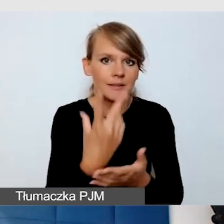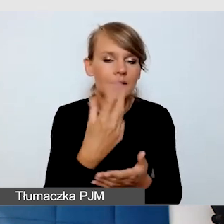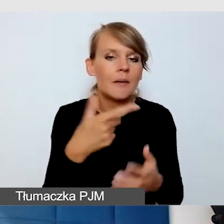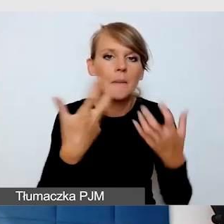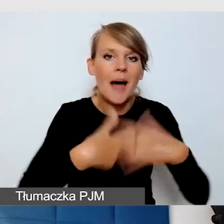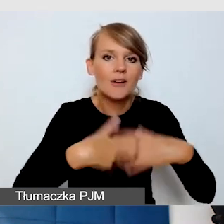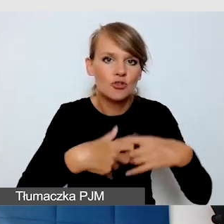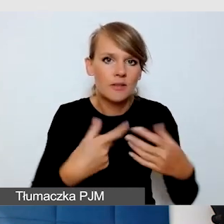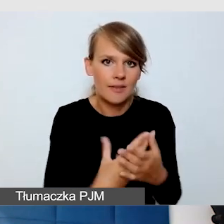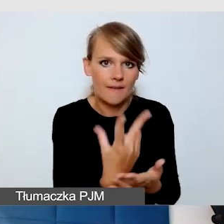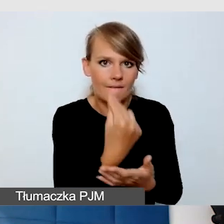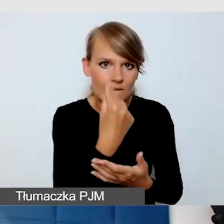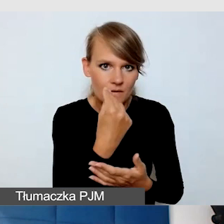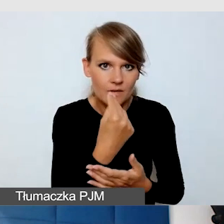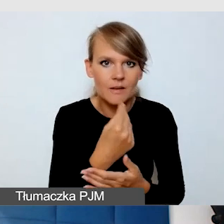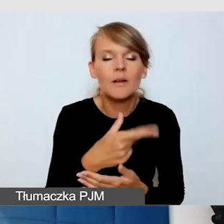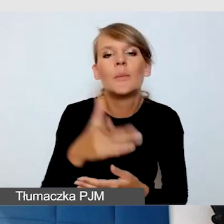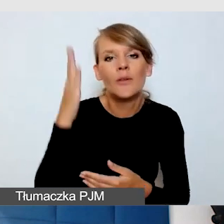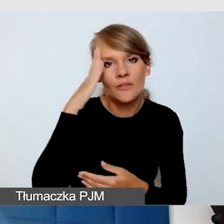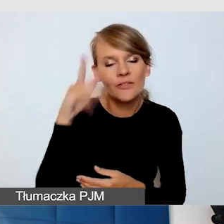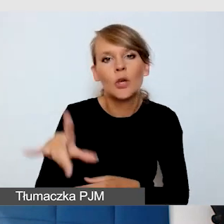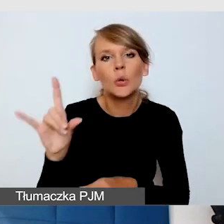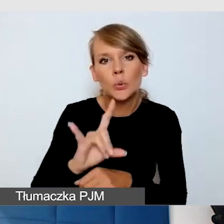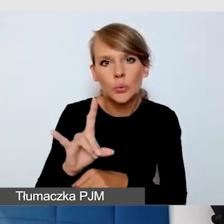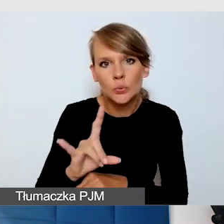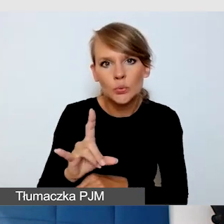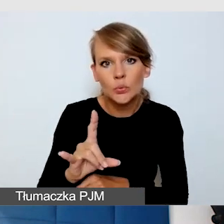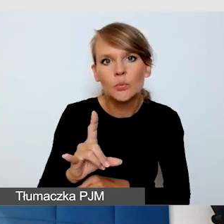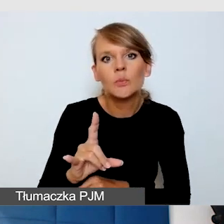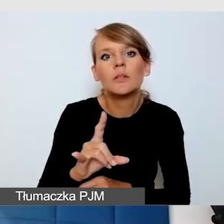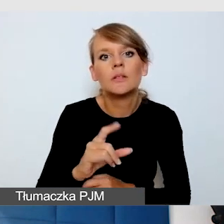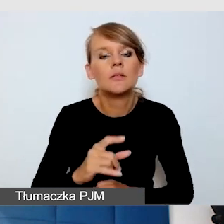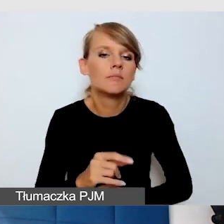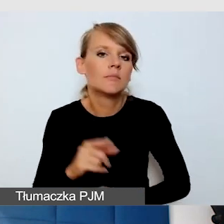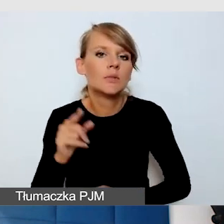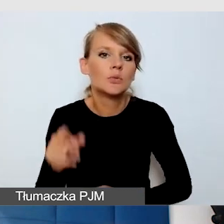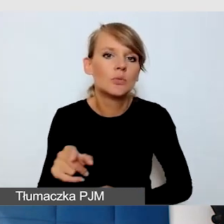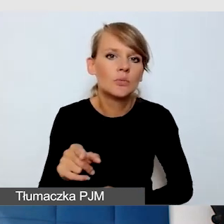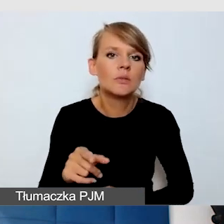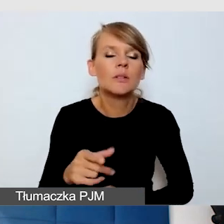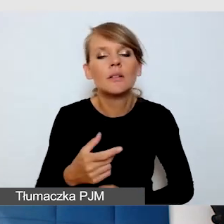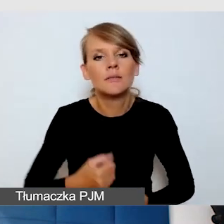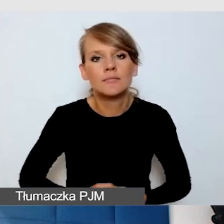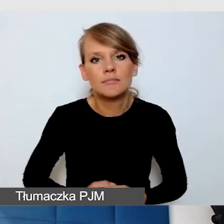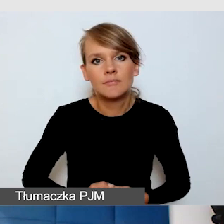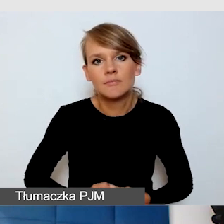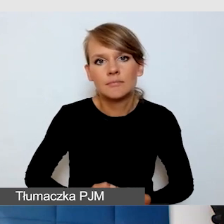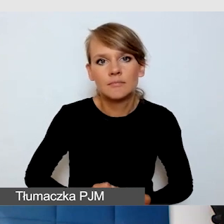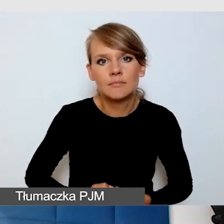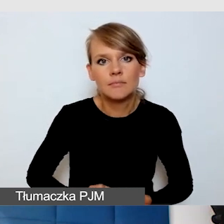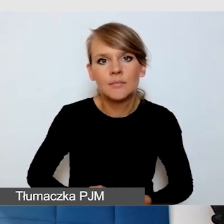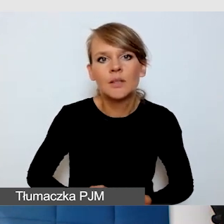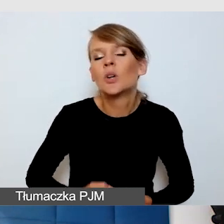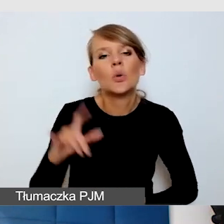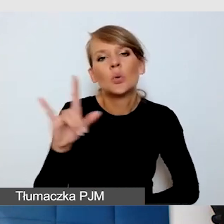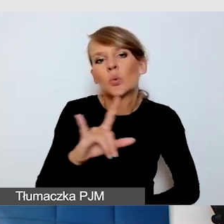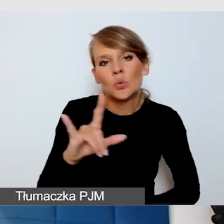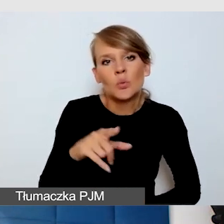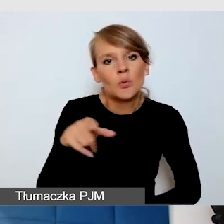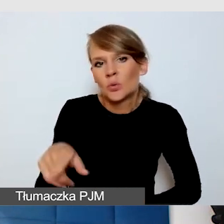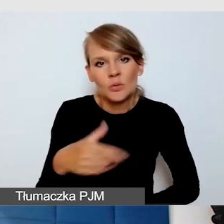YouTube nie daje takiej możliwości.